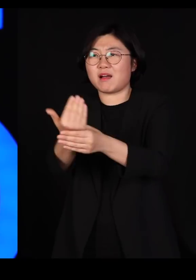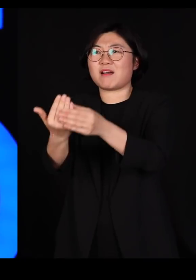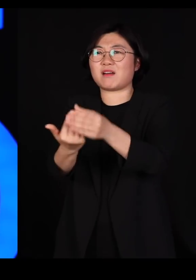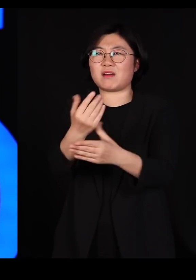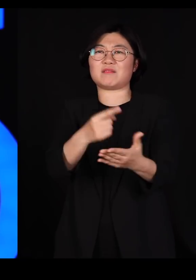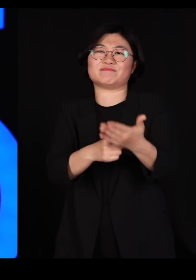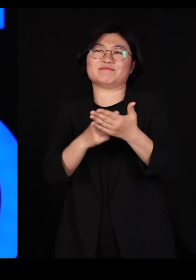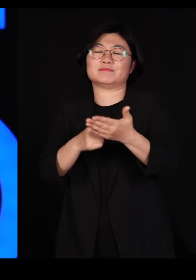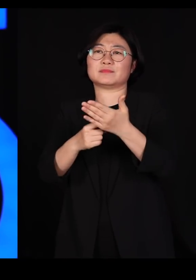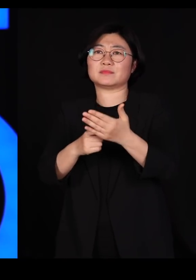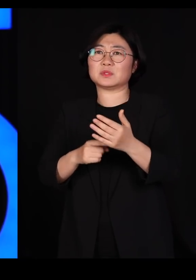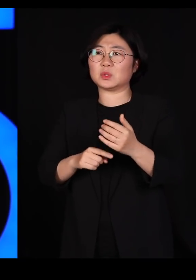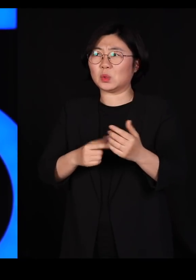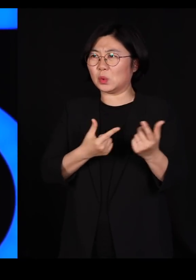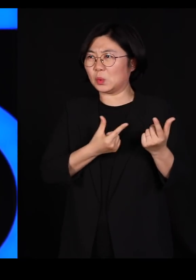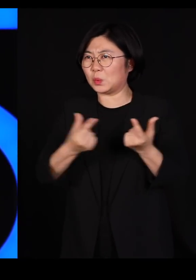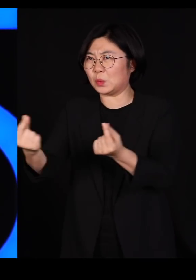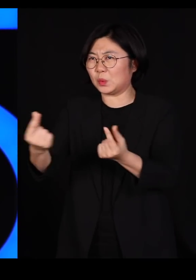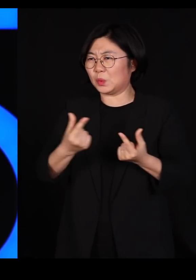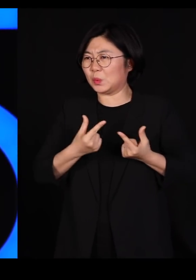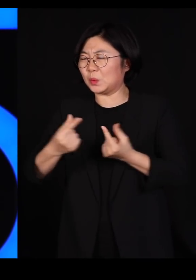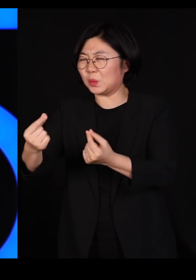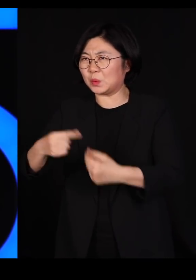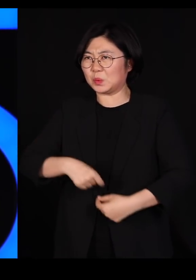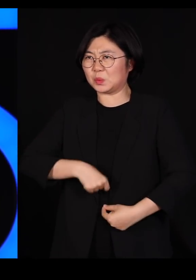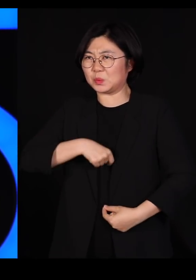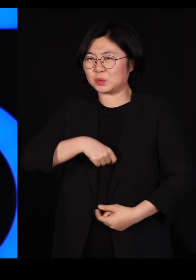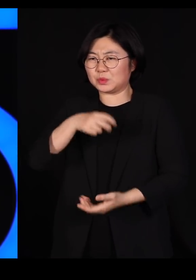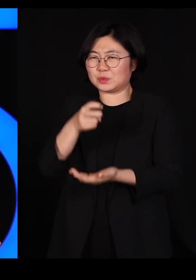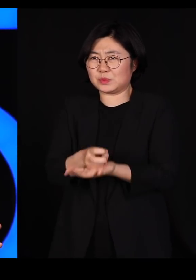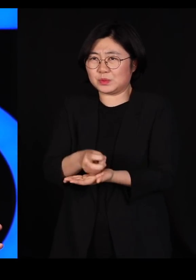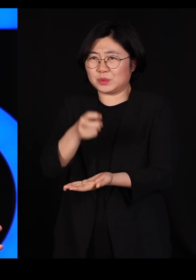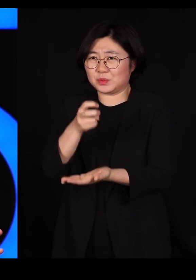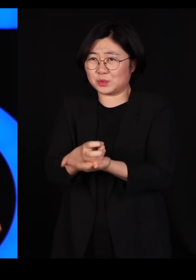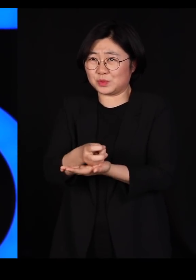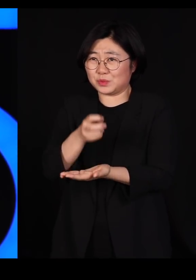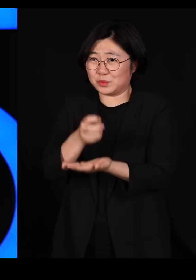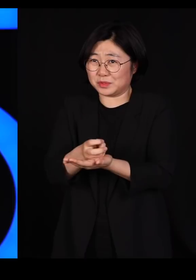모두가 다 똑같고 모든 일이 다 질서정연하고